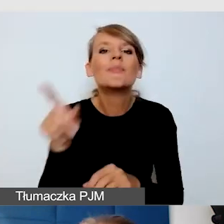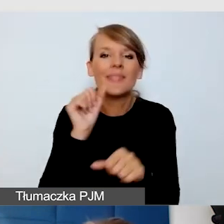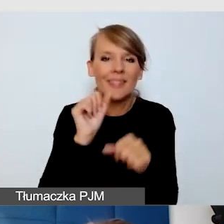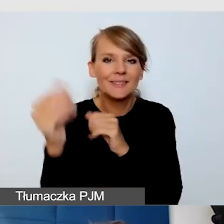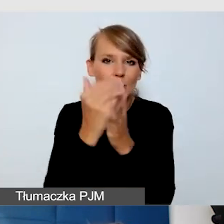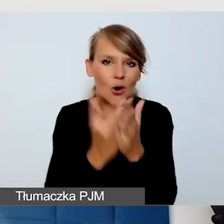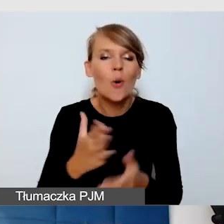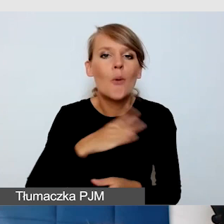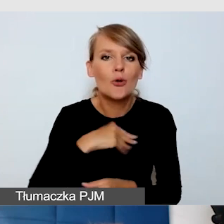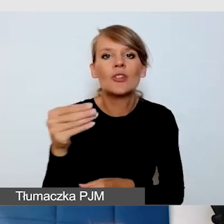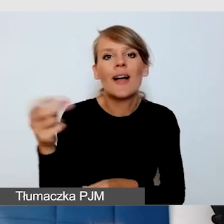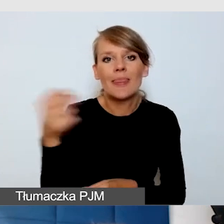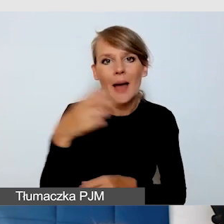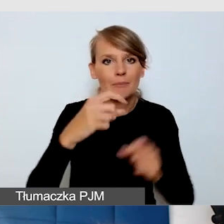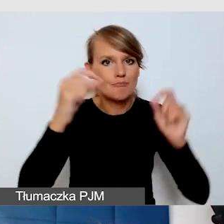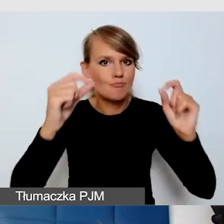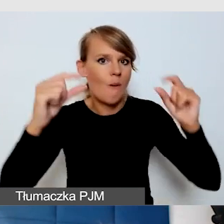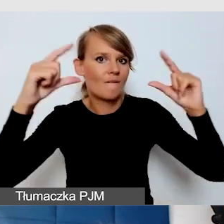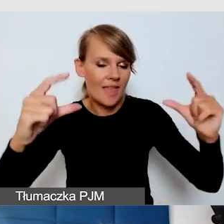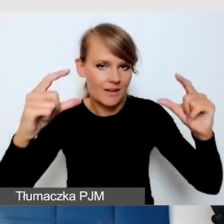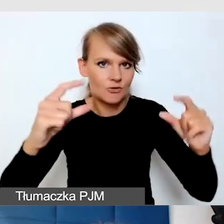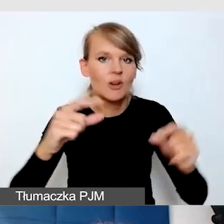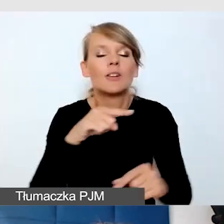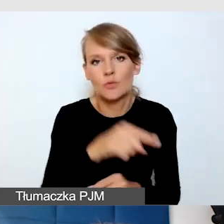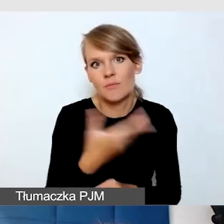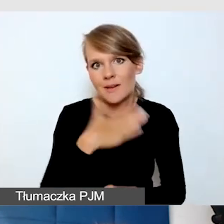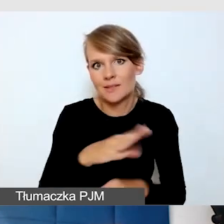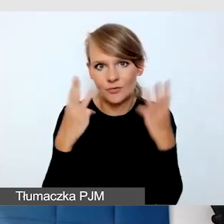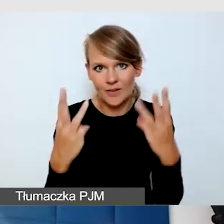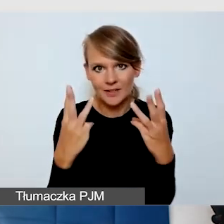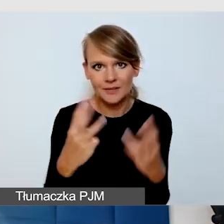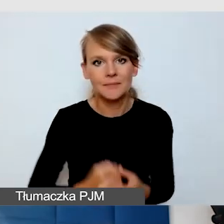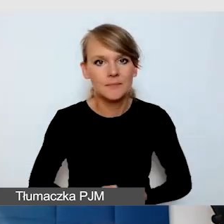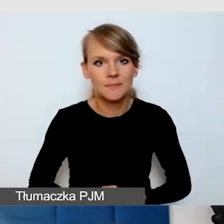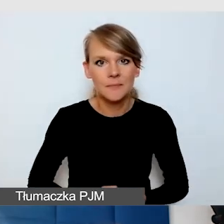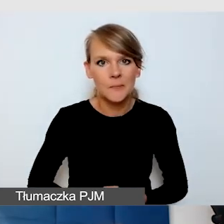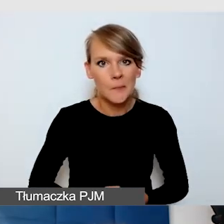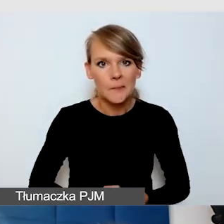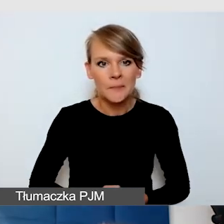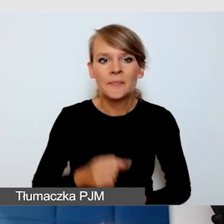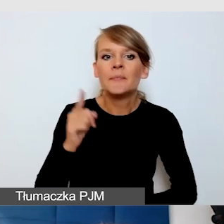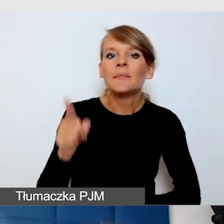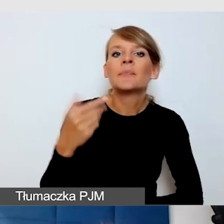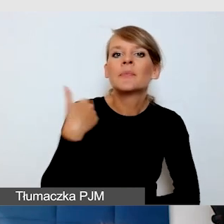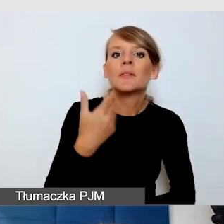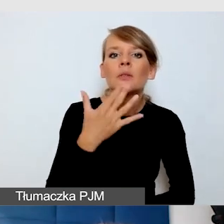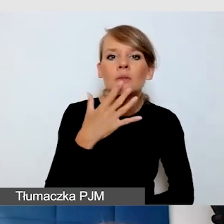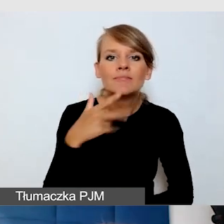i to jest rzeczywiście bardzo ważna funkcja. Mówiliśmy o tzw. napisach w wersji tekstowej.